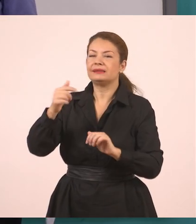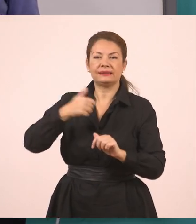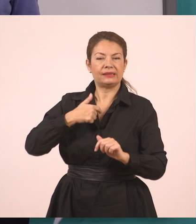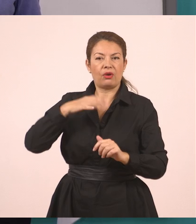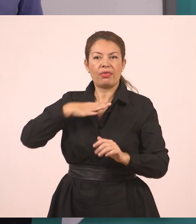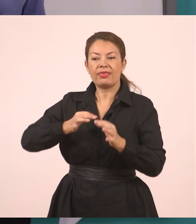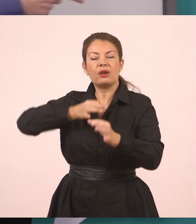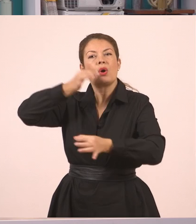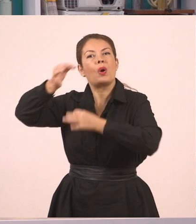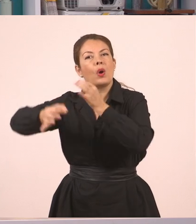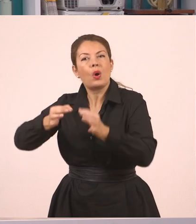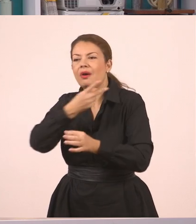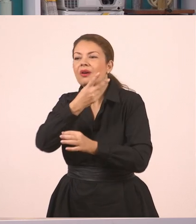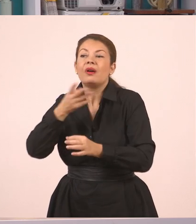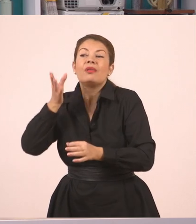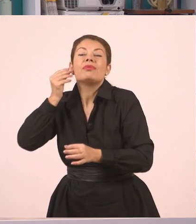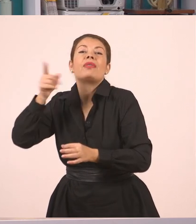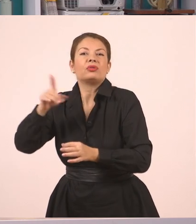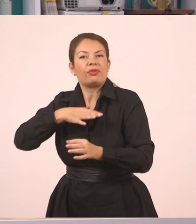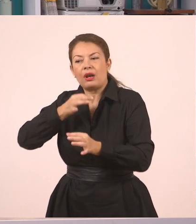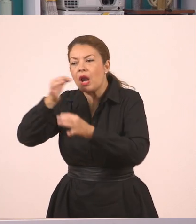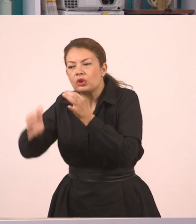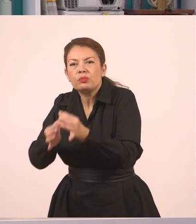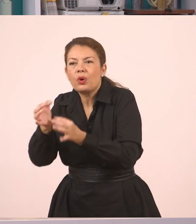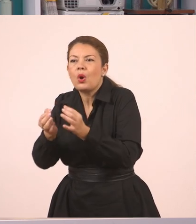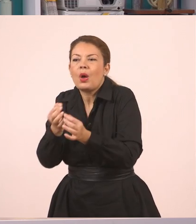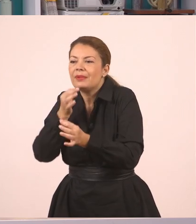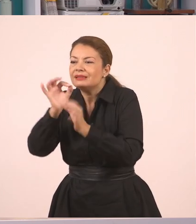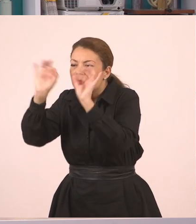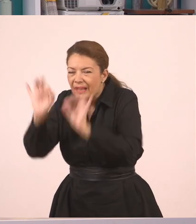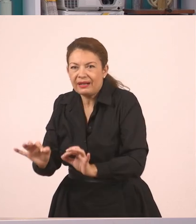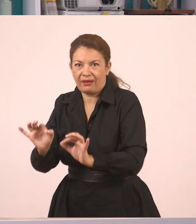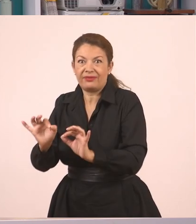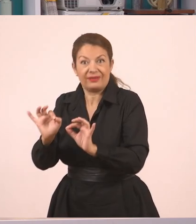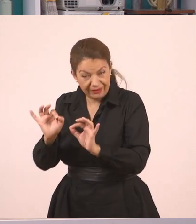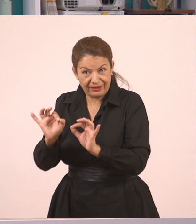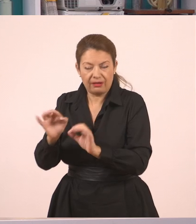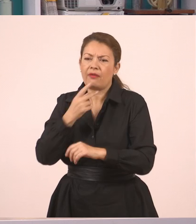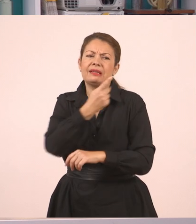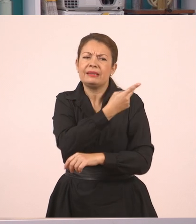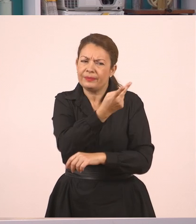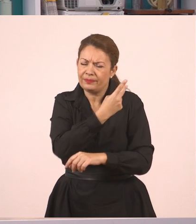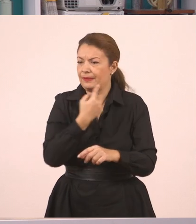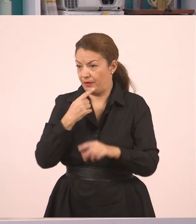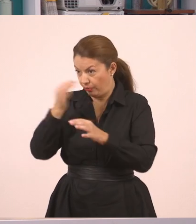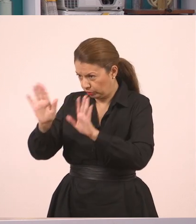σε κάποιον που δεν άκουσε και μας ρωτάει, "τι είπαν αυτοί μεταξύ τους;". Ναι, οι αυτοί μεταξύ τους, άκου να σου πω τι έγινε.